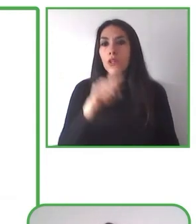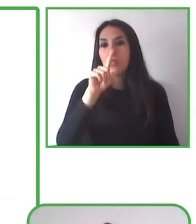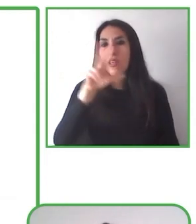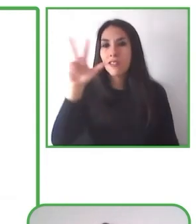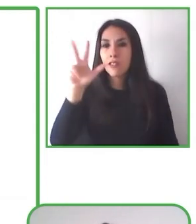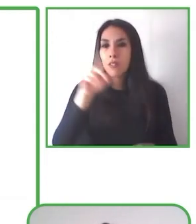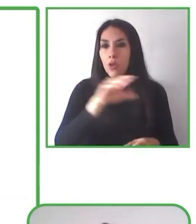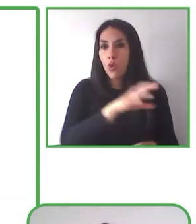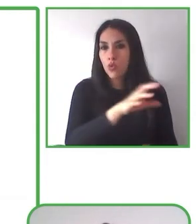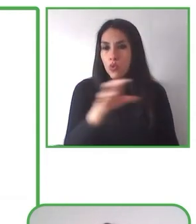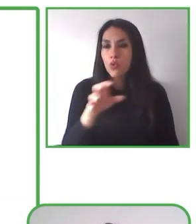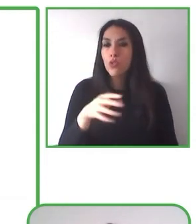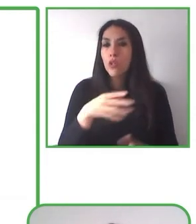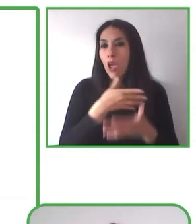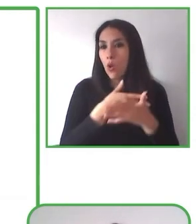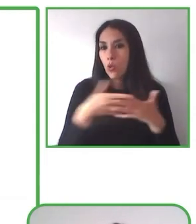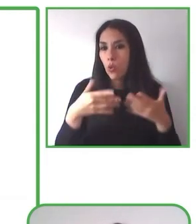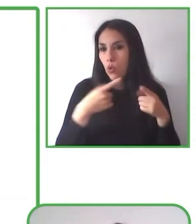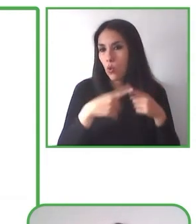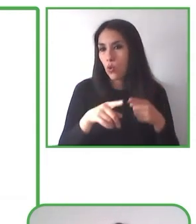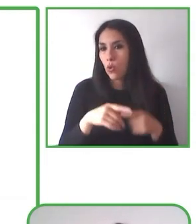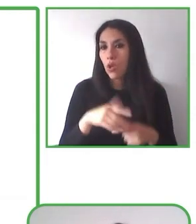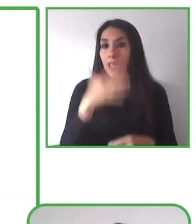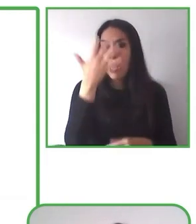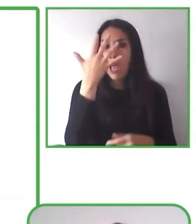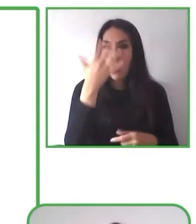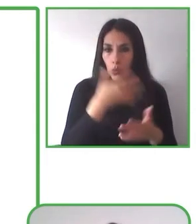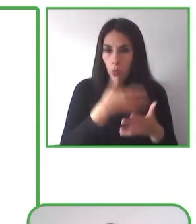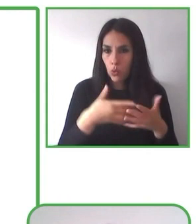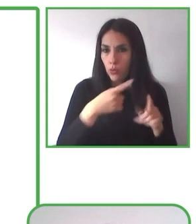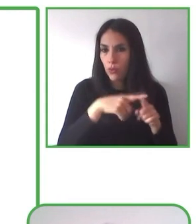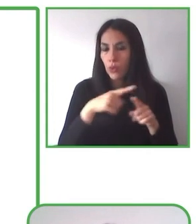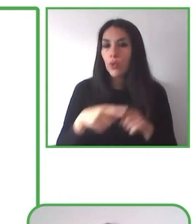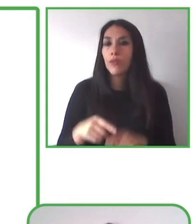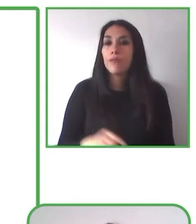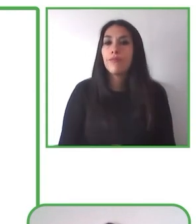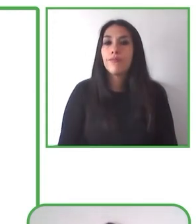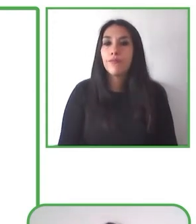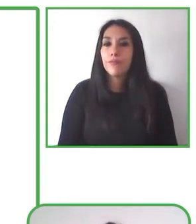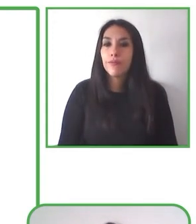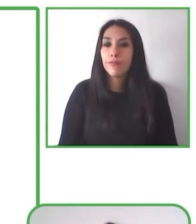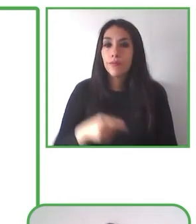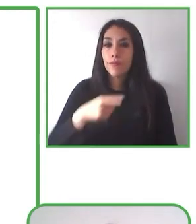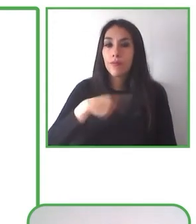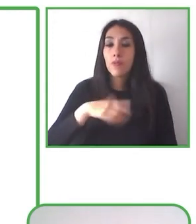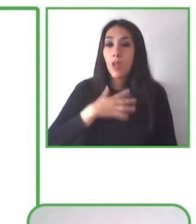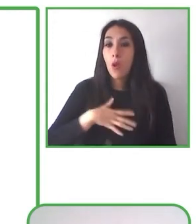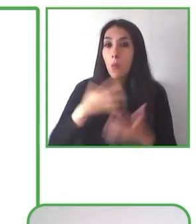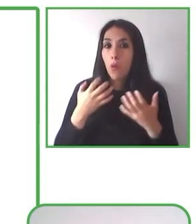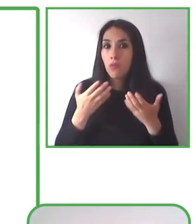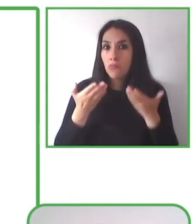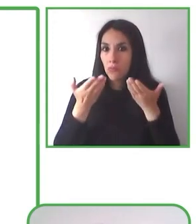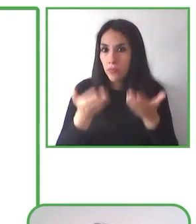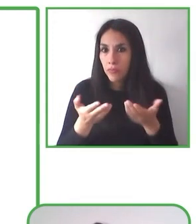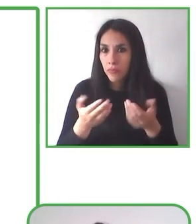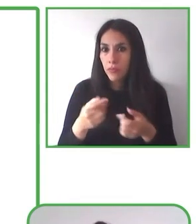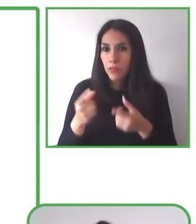En la foto de la derecha pueden ver a Giancarlo Sosa. Él es un estudiante en la Escuela Especial de Desarrollo, una escuela pública del